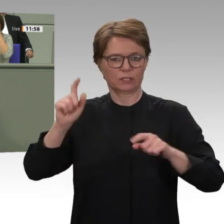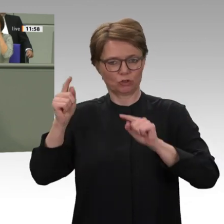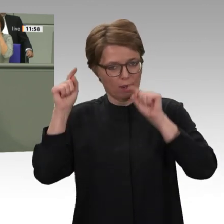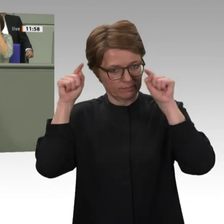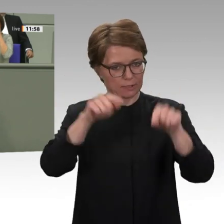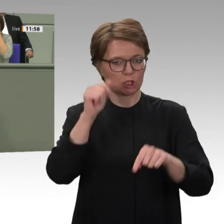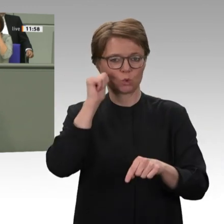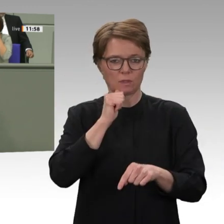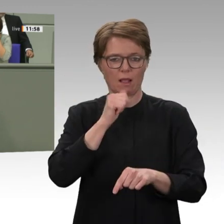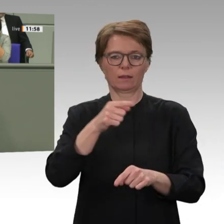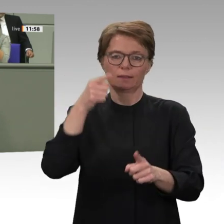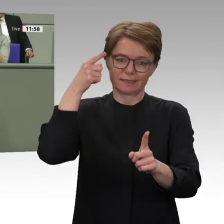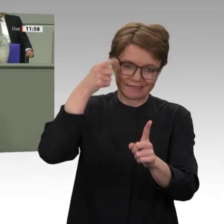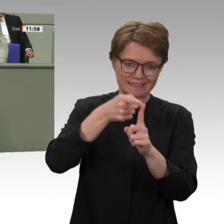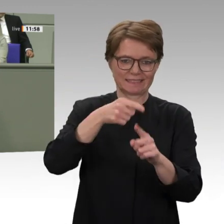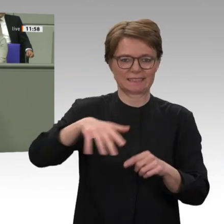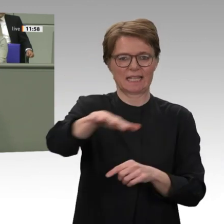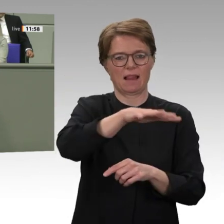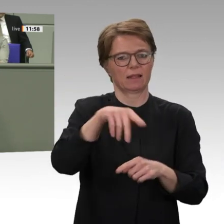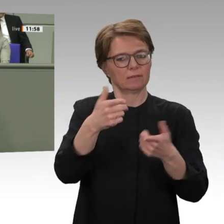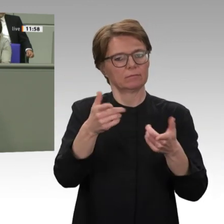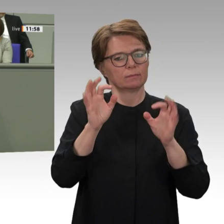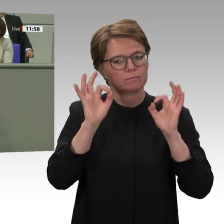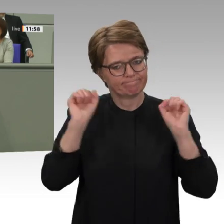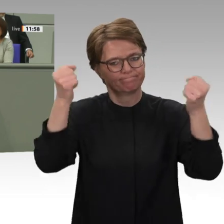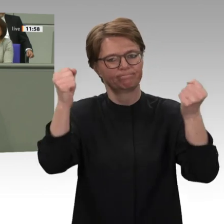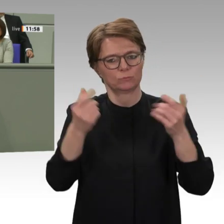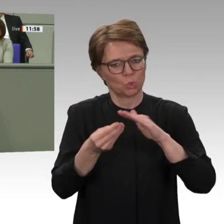ablehnend gegenüberstehen. Es ist eine schwierige Situation;